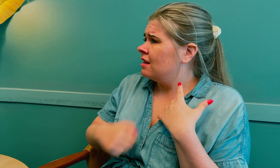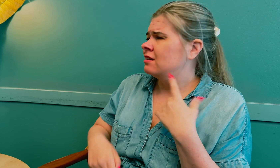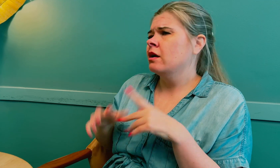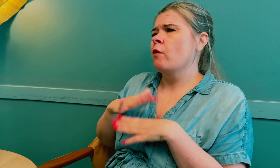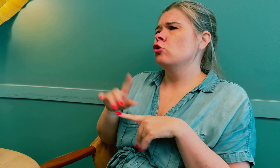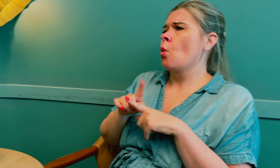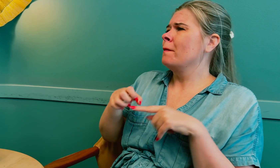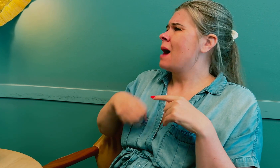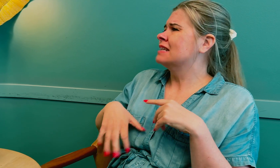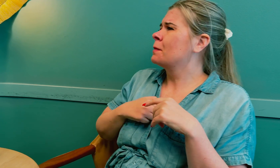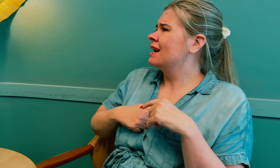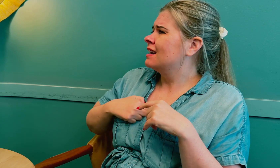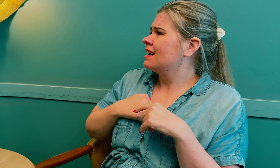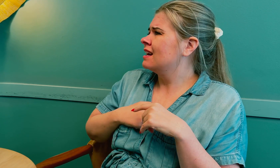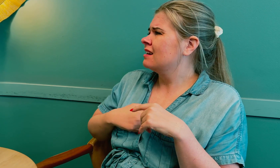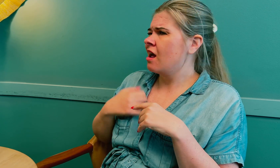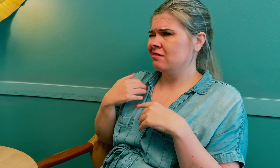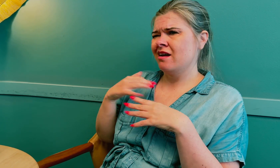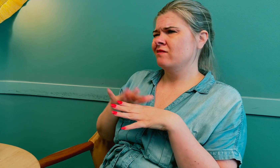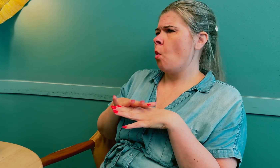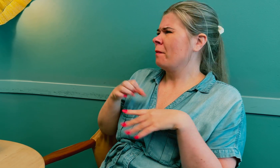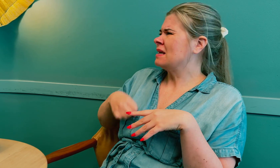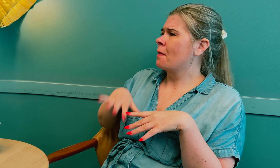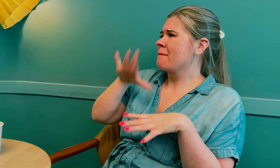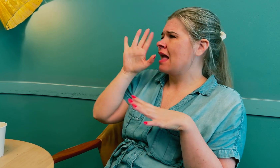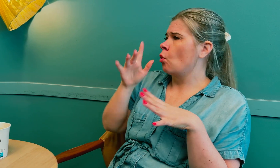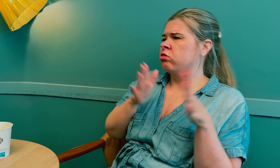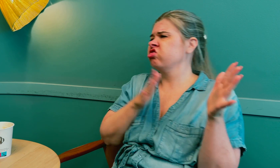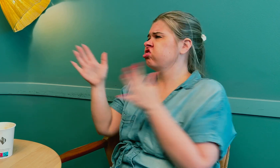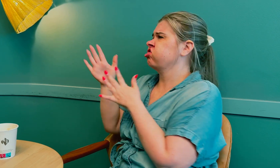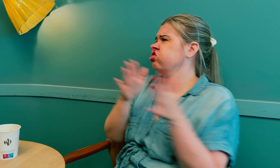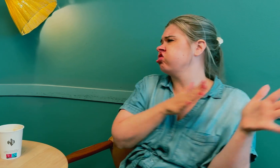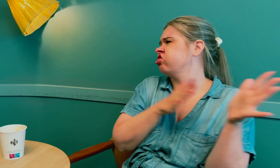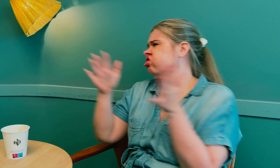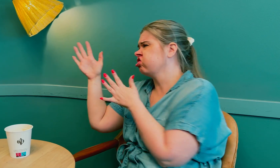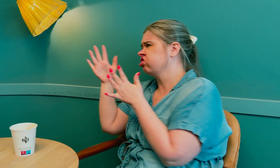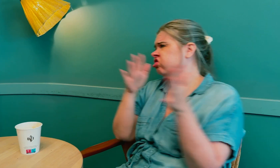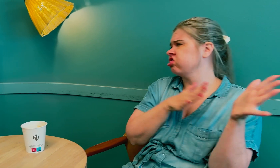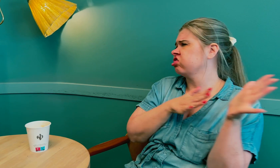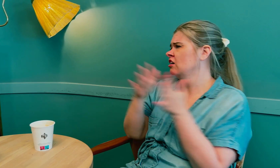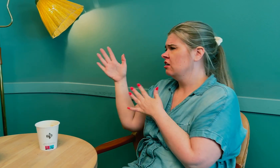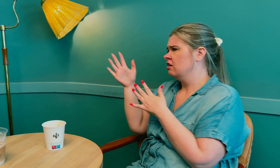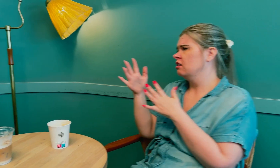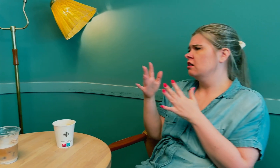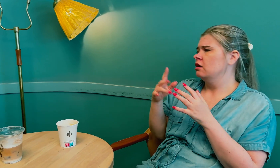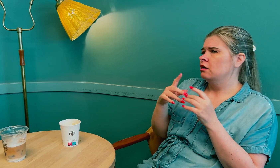Det føltes som menssmerte. Jeg følte at mensen var mer ustabil.